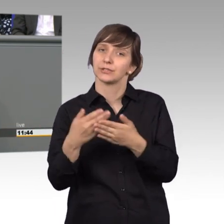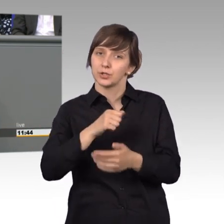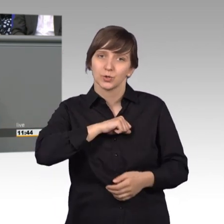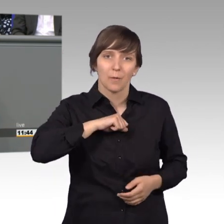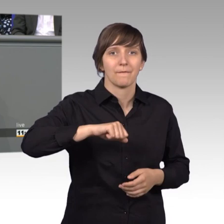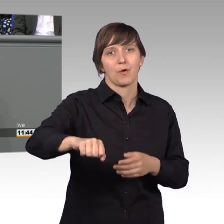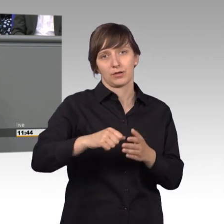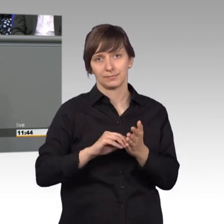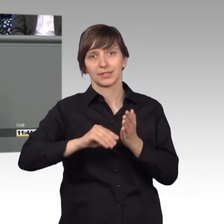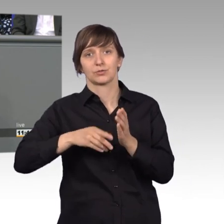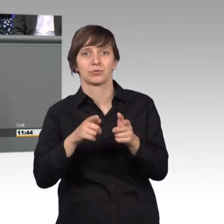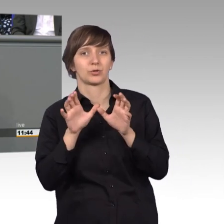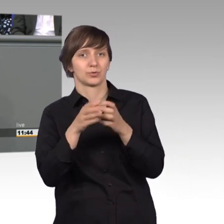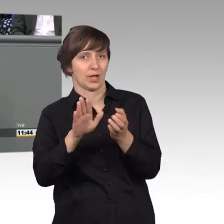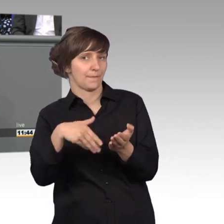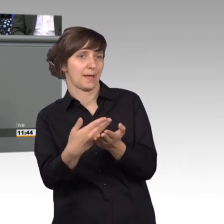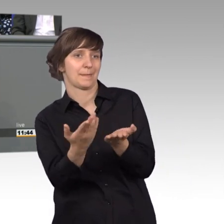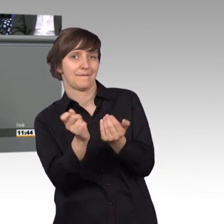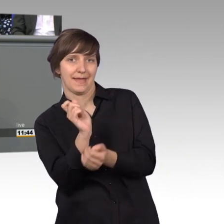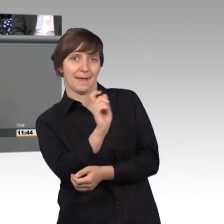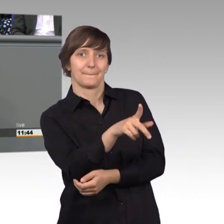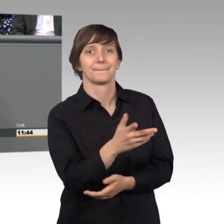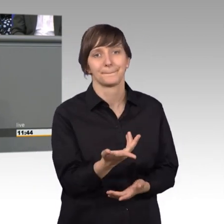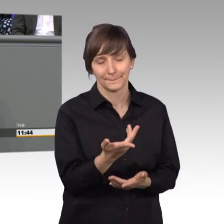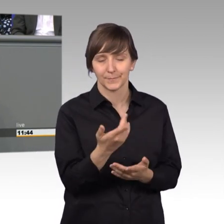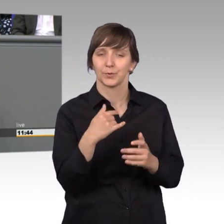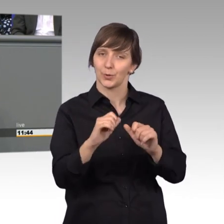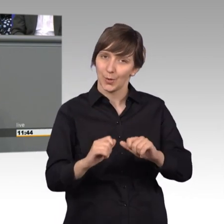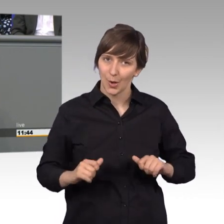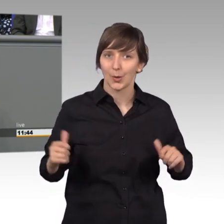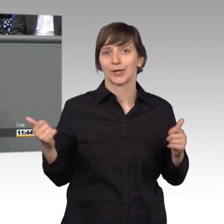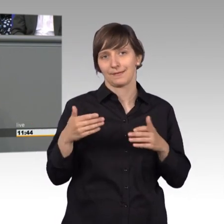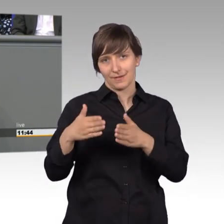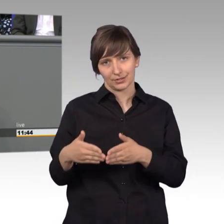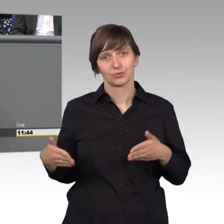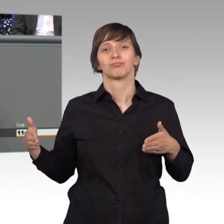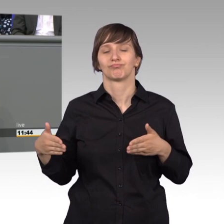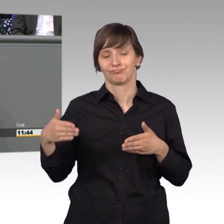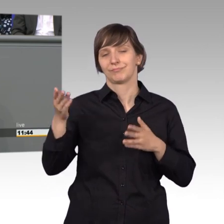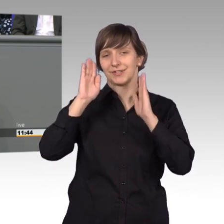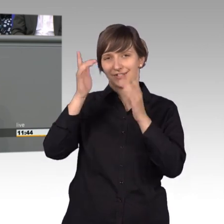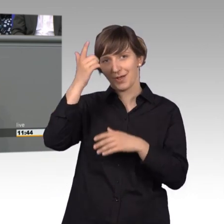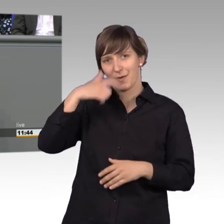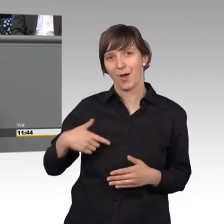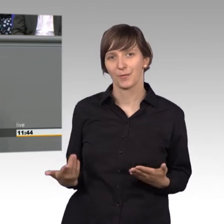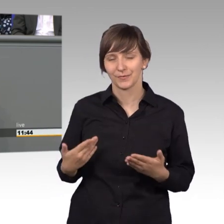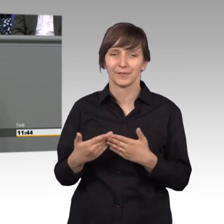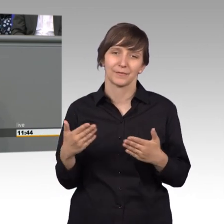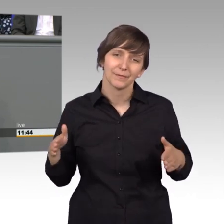beworben und ich habe das große Glück gehabt, meine Fraktion hat mir das Vertrauen gegeben und es freut mich wirklich sehr, dass